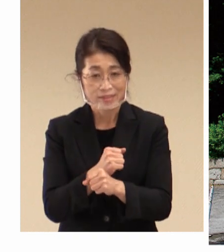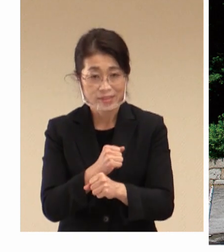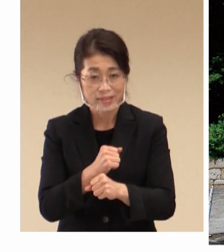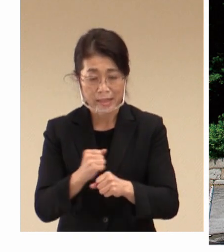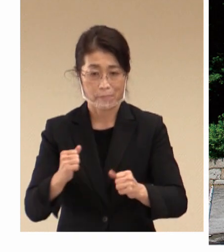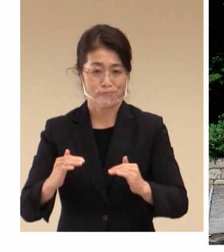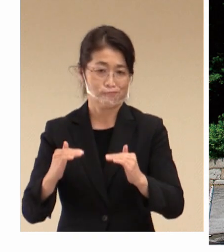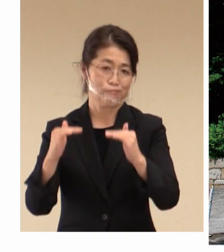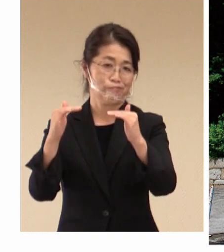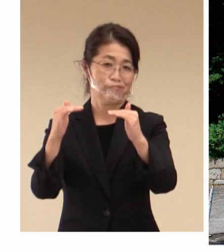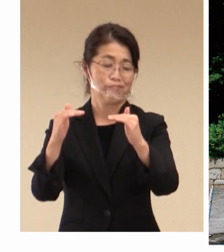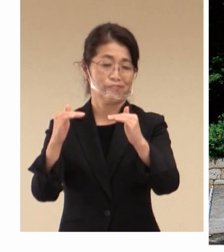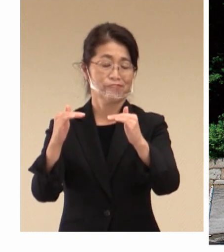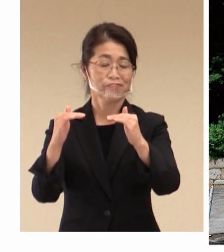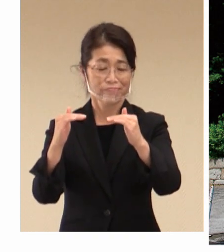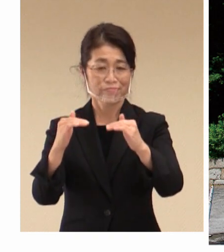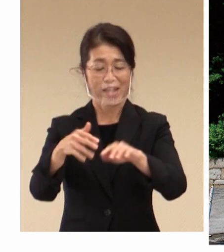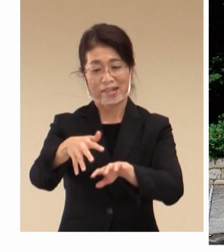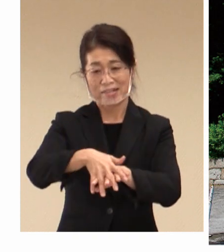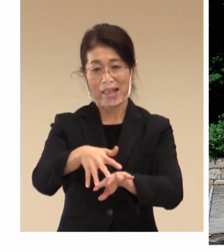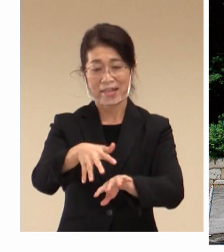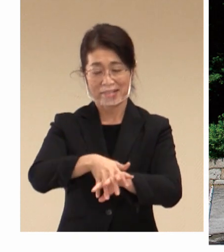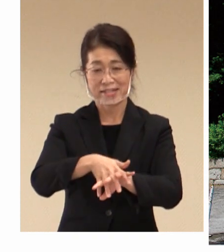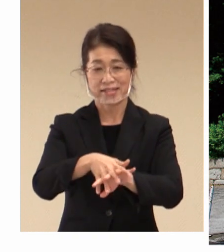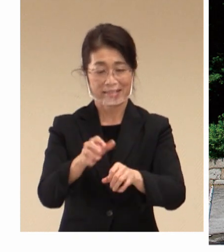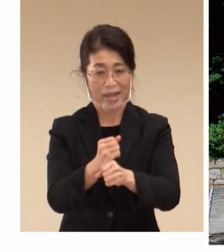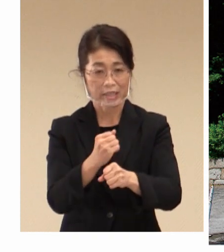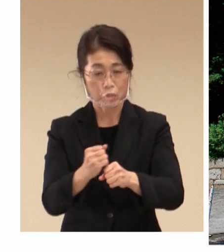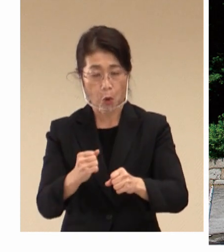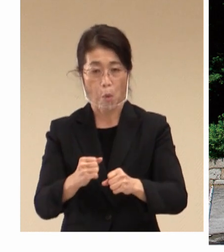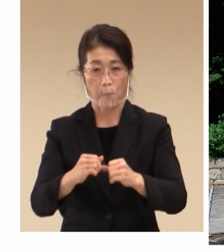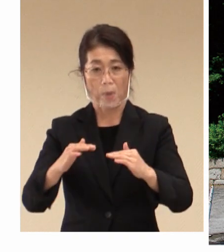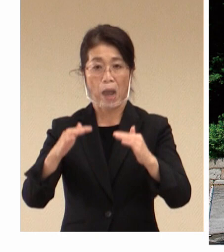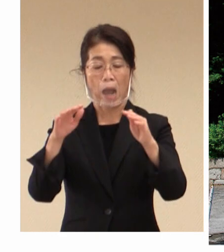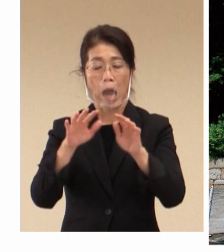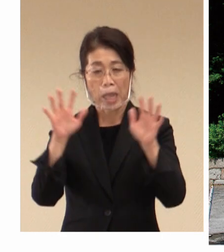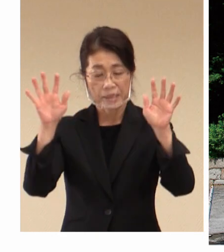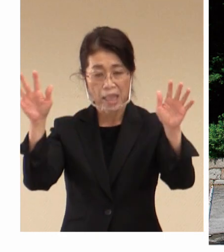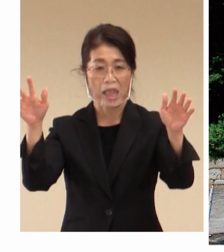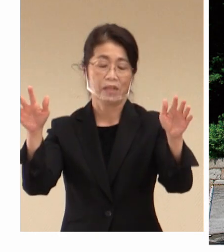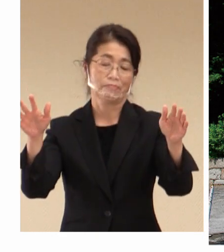近代繊維産業を発展の 基礎となりました。